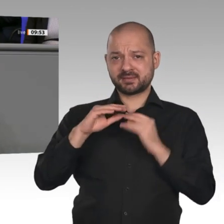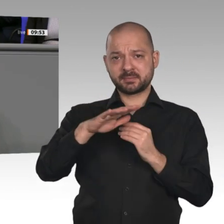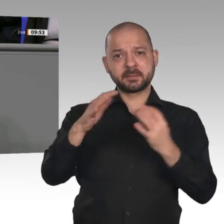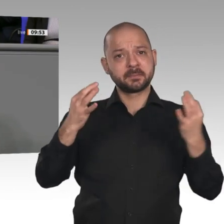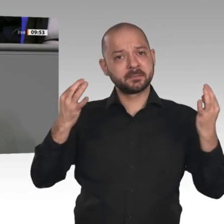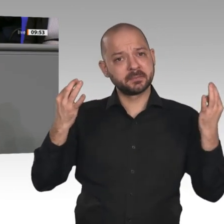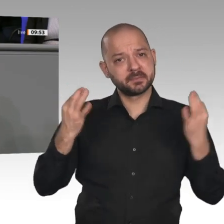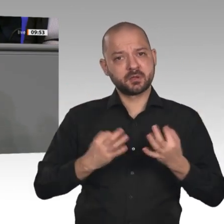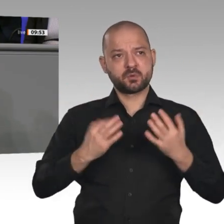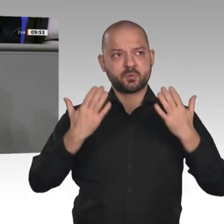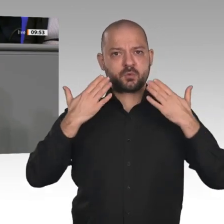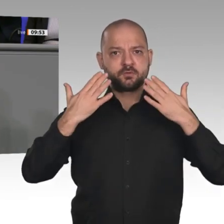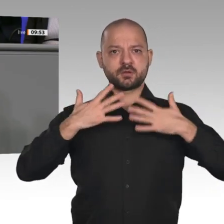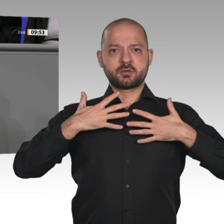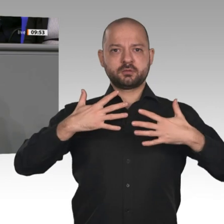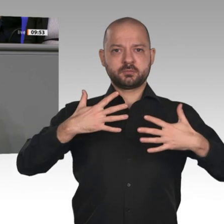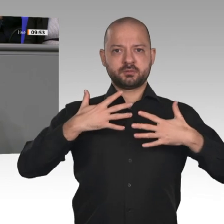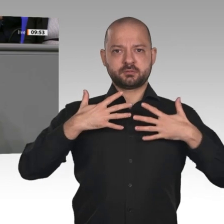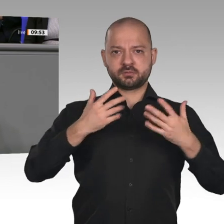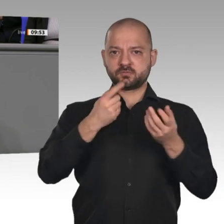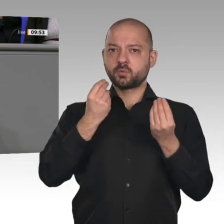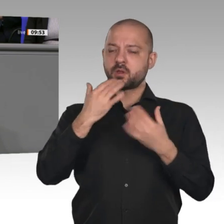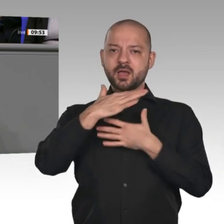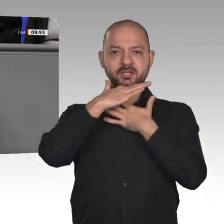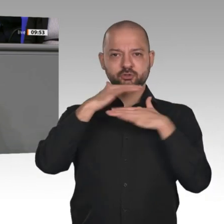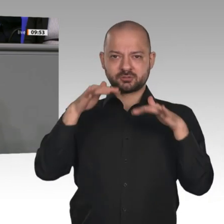gesagt. Es war eine schöne Oppositionsrede, wirklich. Aber Sie müssen Ihre Regierung